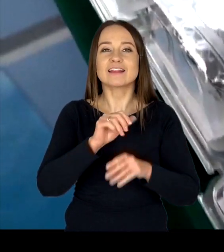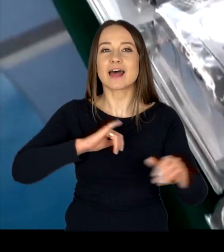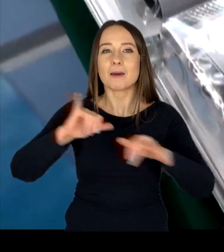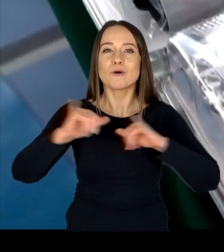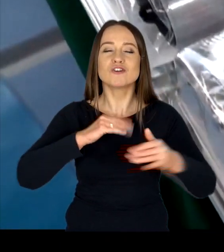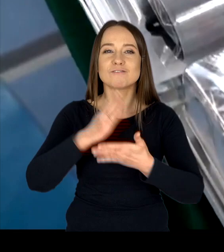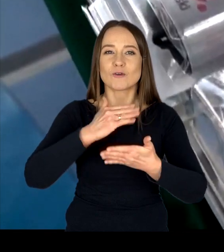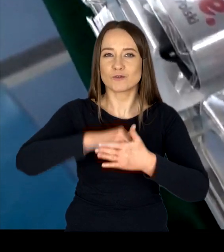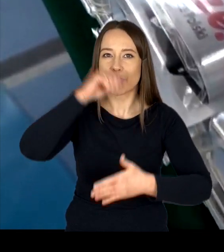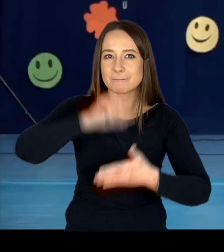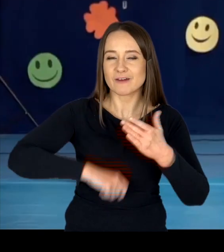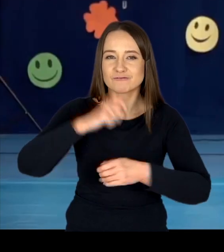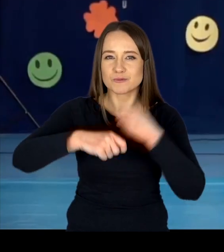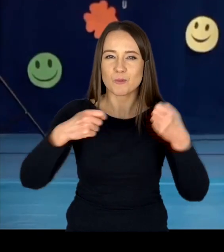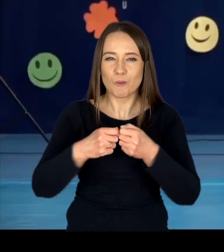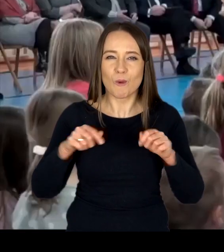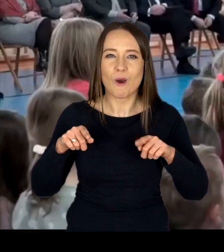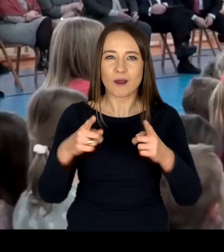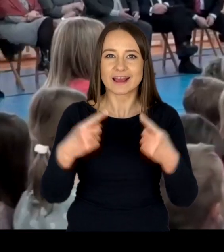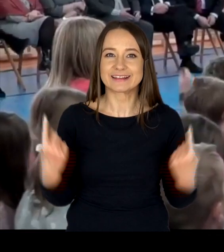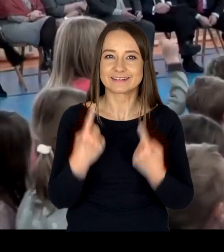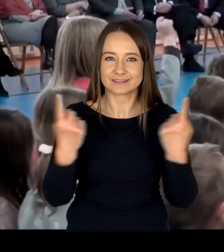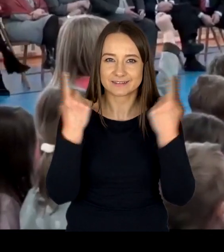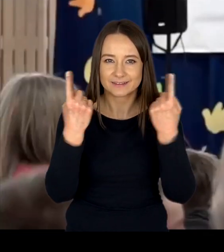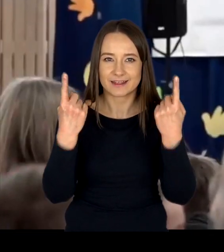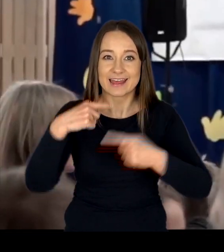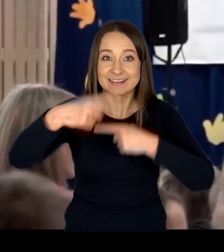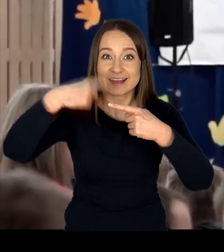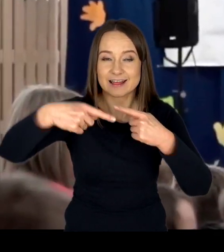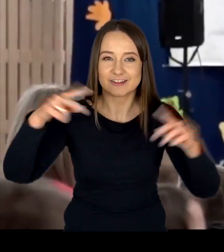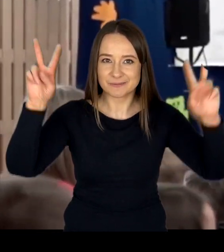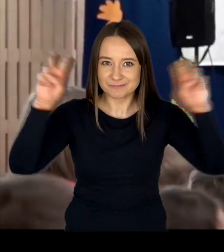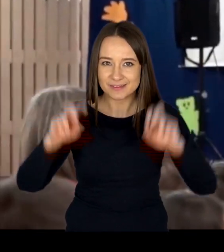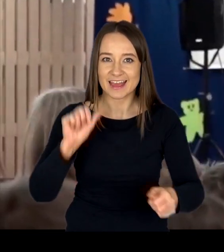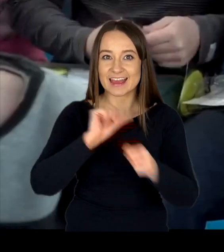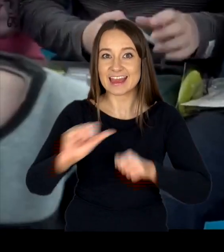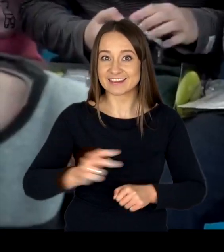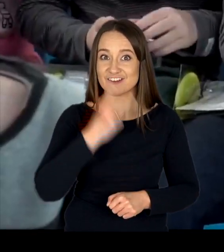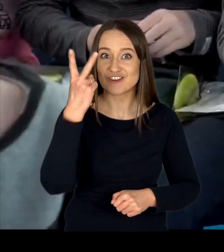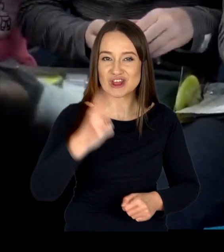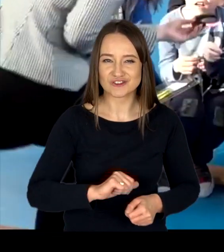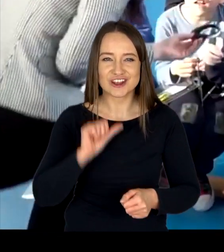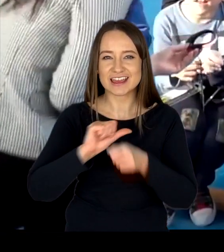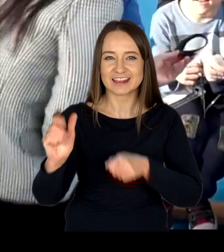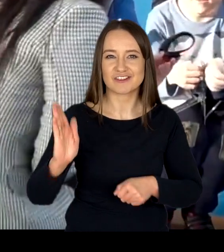współorganizujemy cykliczną kampanię pn. „Jesteś widoczny, jesteś bezpieczny”.